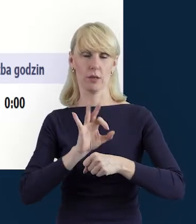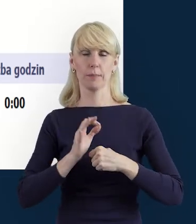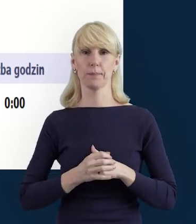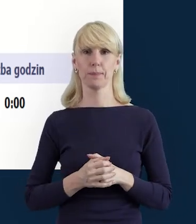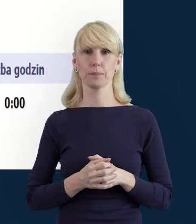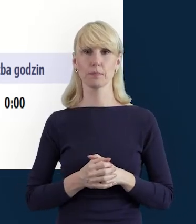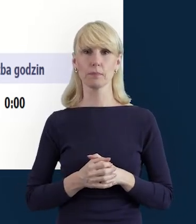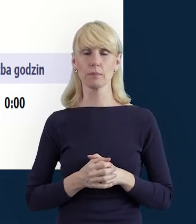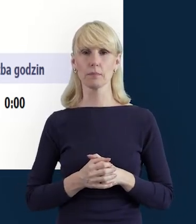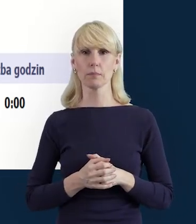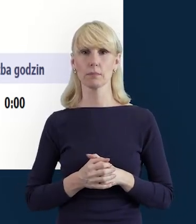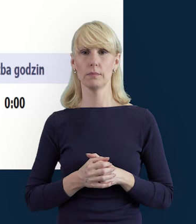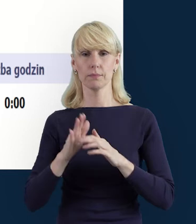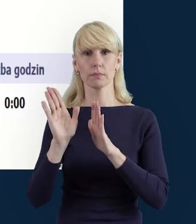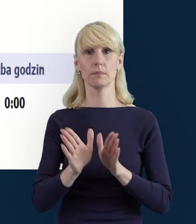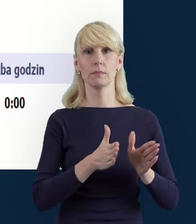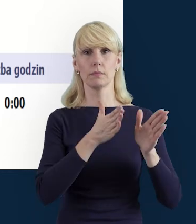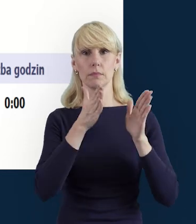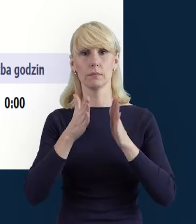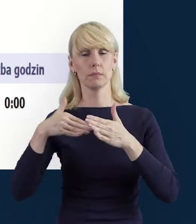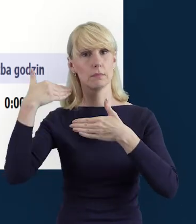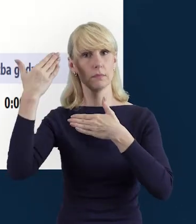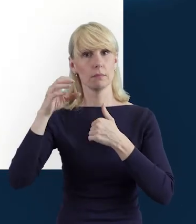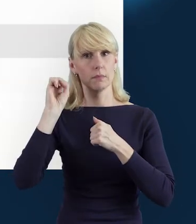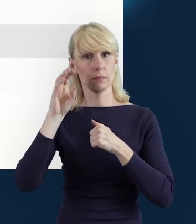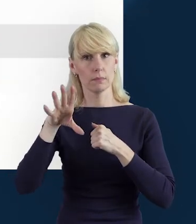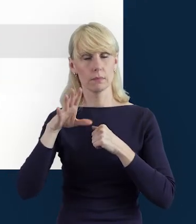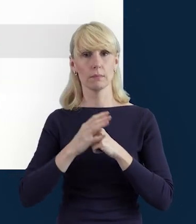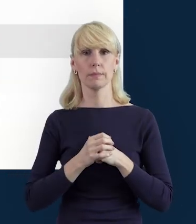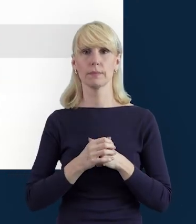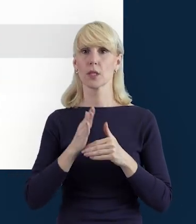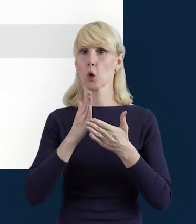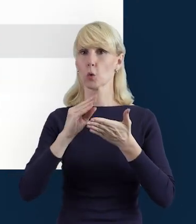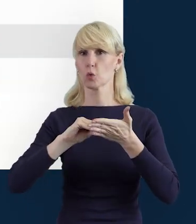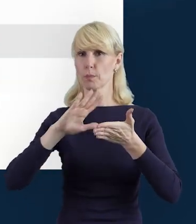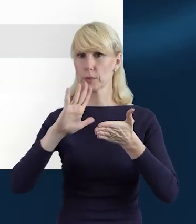W kolejnym slajdzie, jak wybierzemy sobie właśnie ten zakres dat,